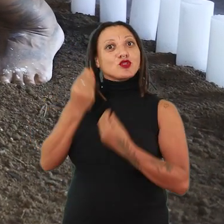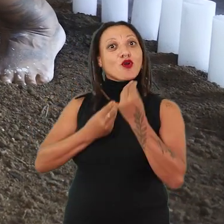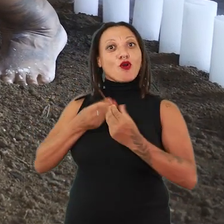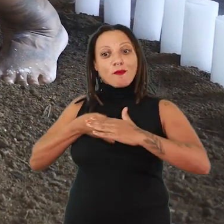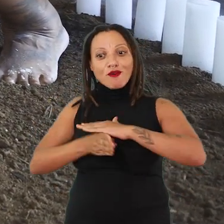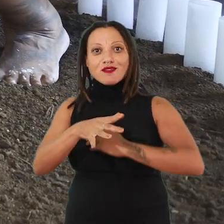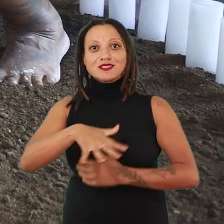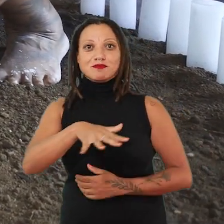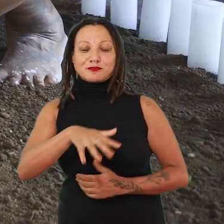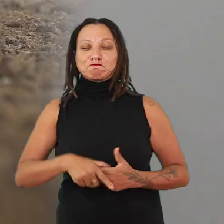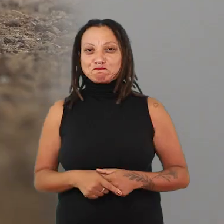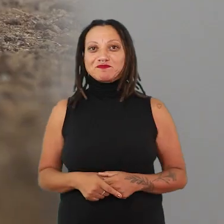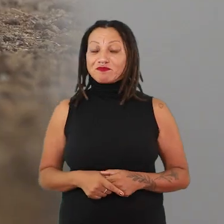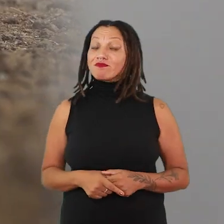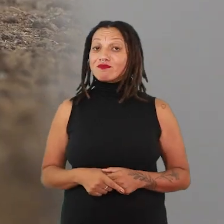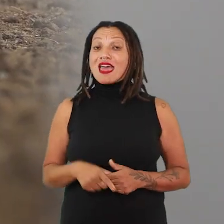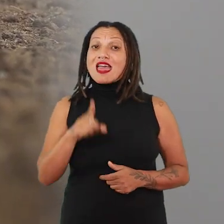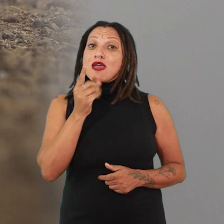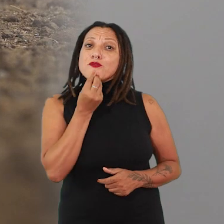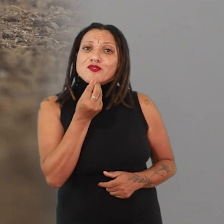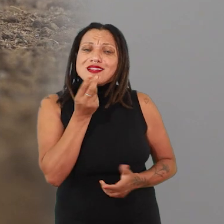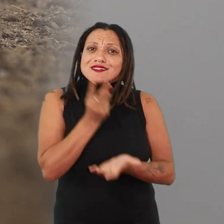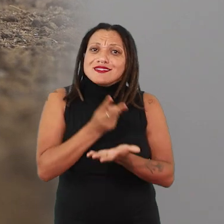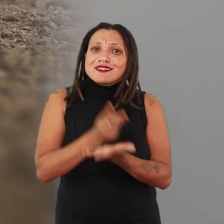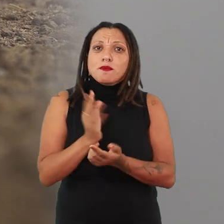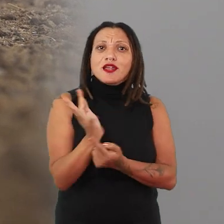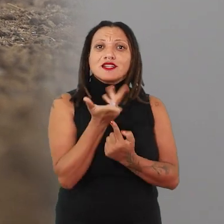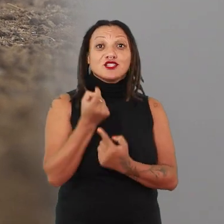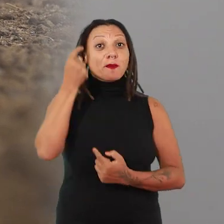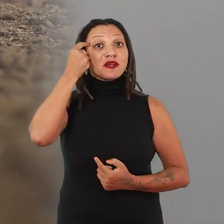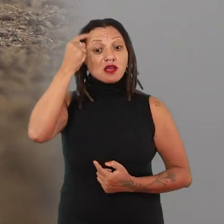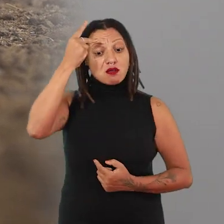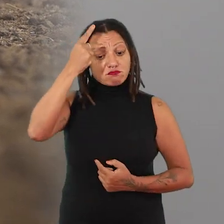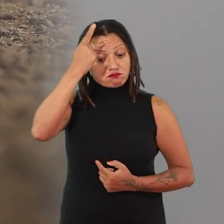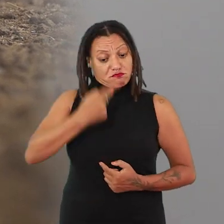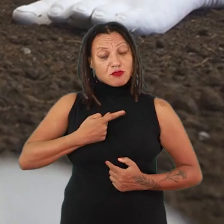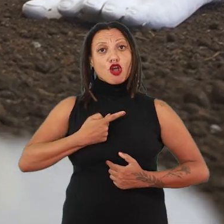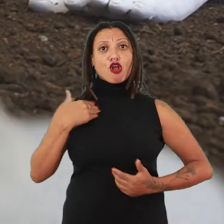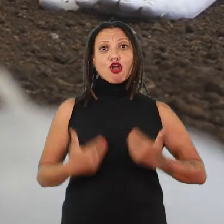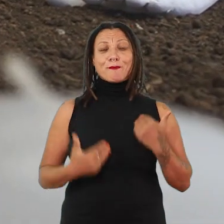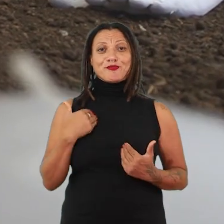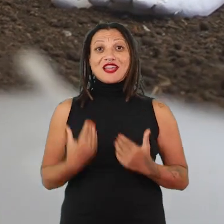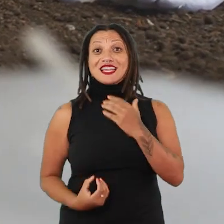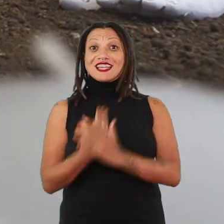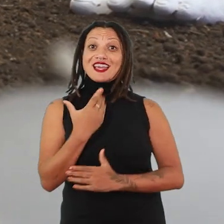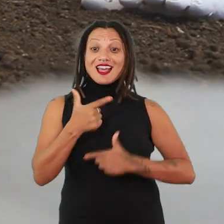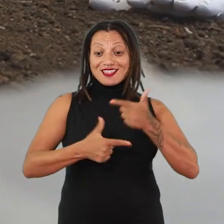É uma oportunidade sempre de uma artista pensar no seu próprio corpo, desenvolver trabalhos em que ela saia